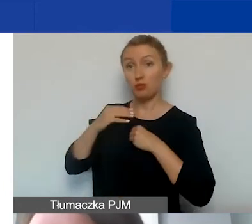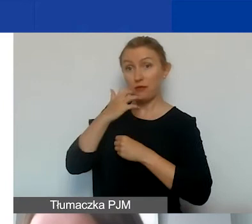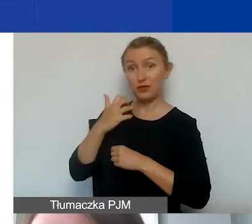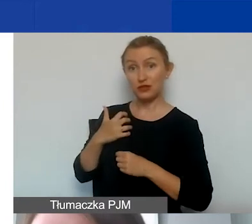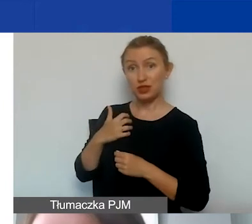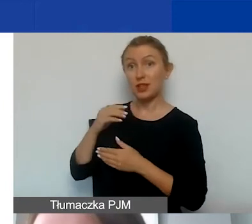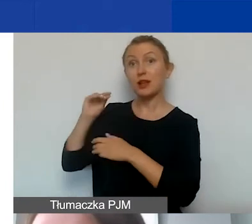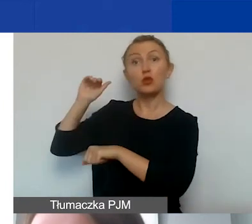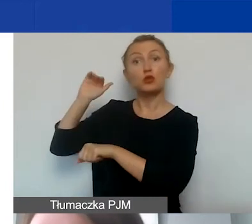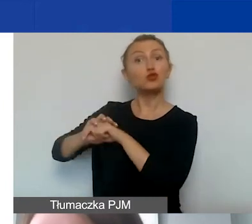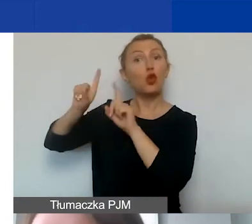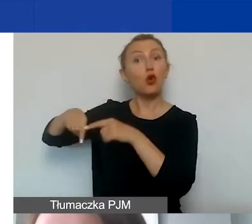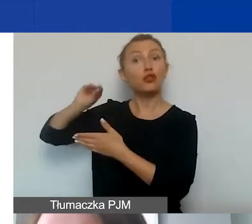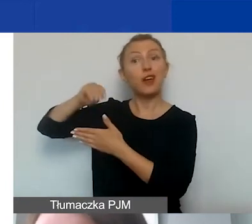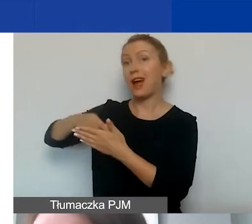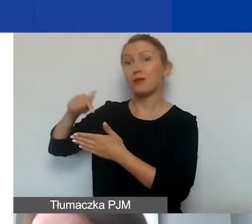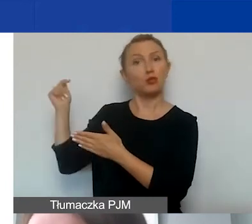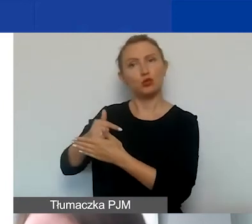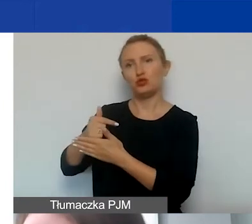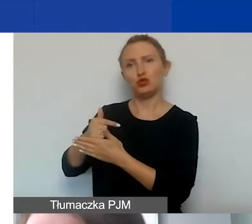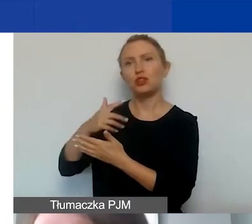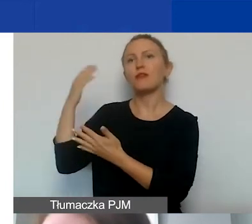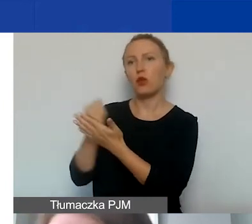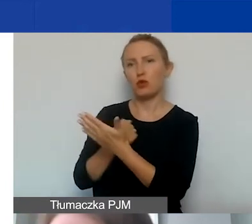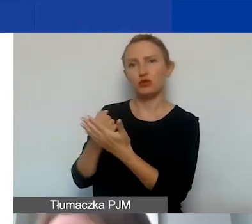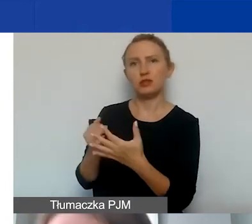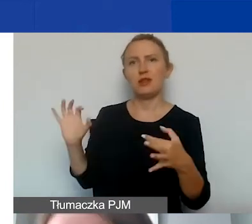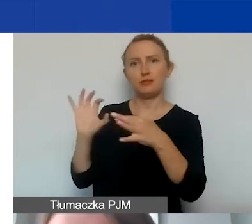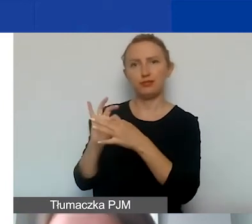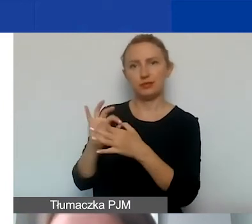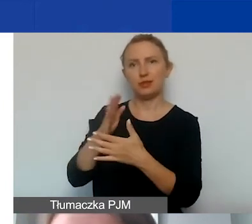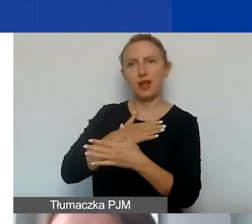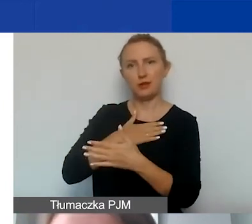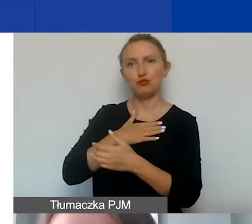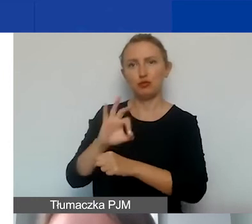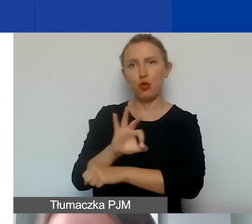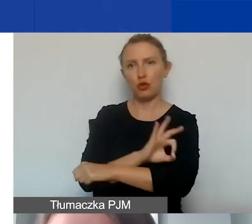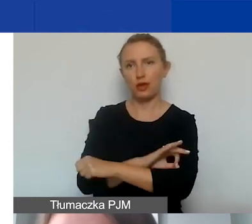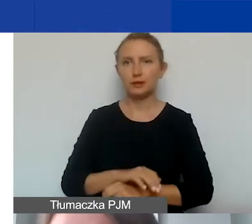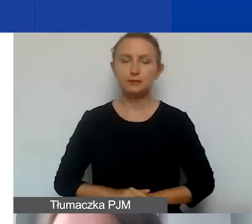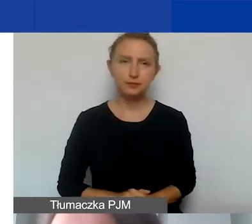pisemną zgodę na wykorzystanie takich środków w ramach naszego programu.